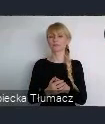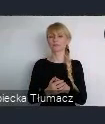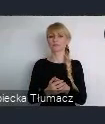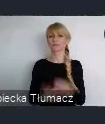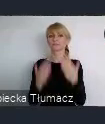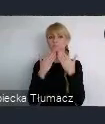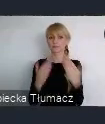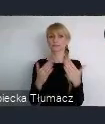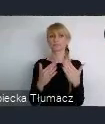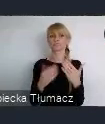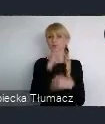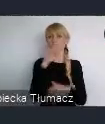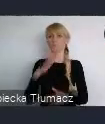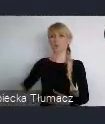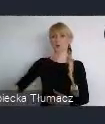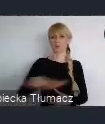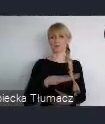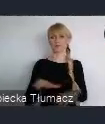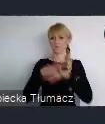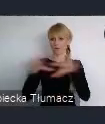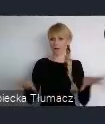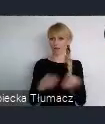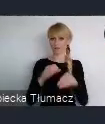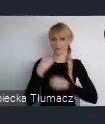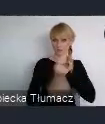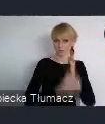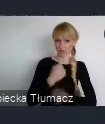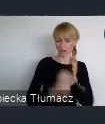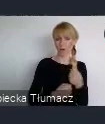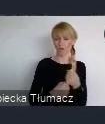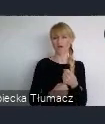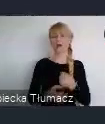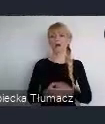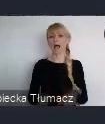Znaczy..oczywiście, że te rozwarstwienia też się pojawiają i to nie jest tak, że wszystko jest idealnie.